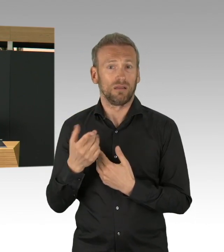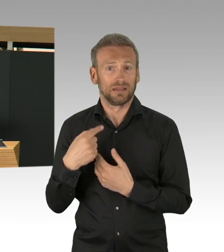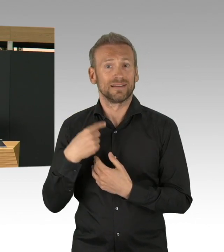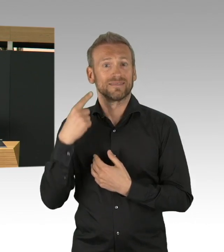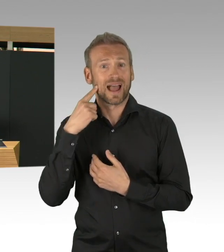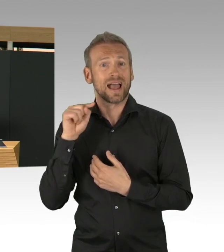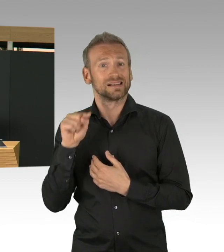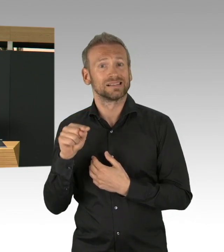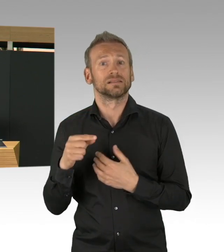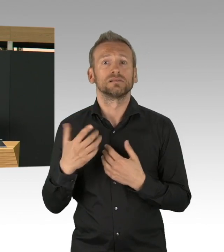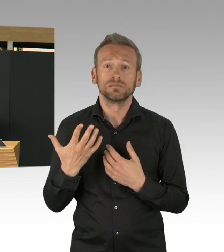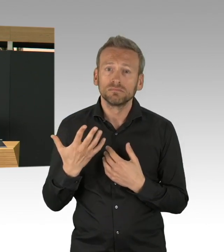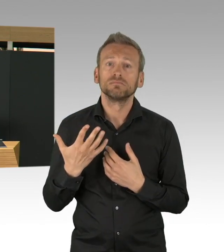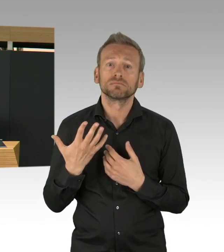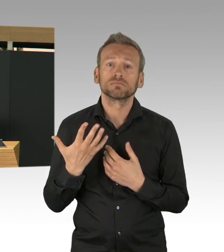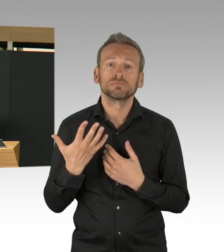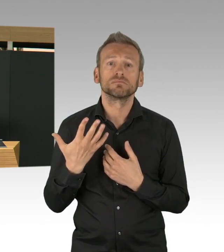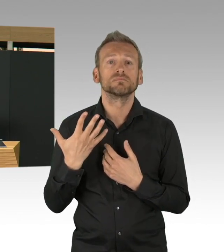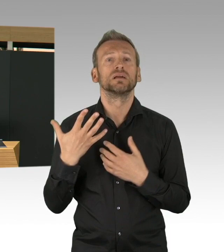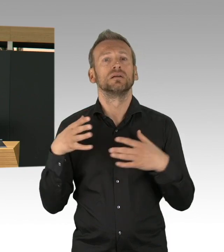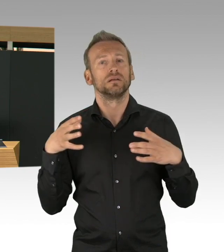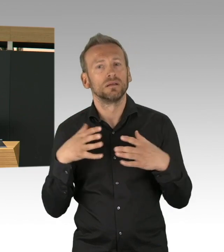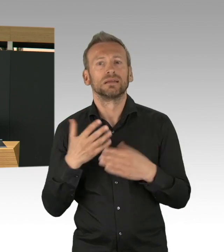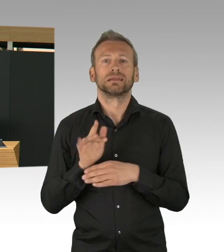und ich denke, dass wir diese Testkapazitäten